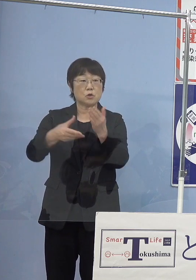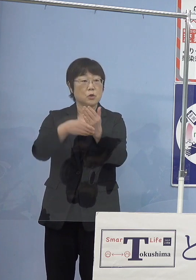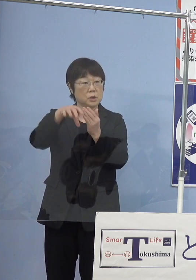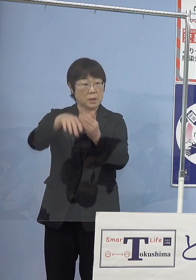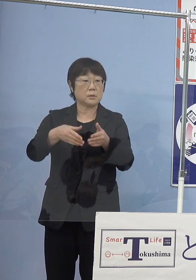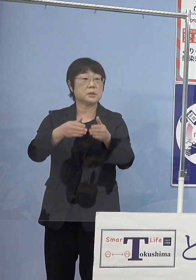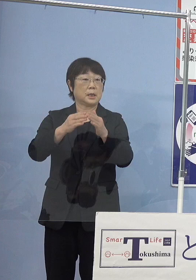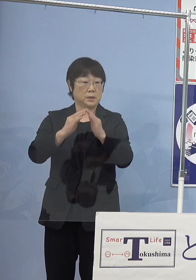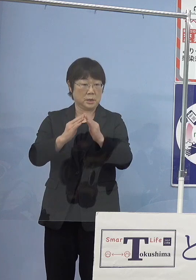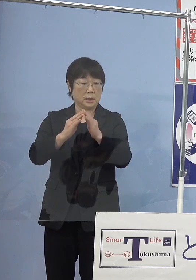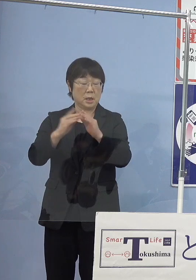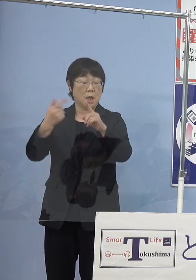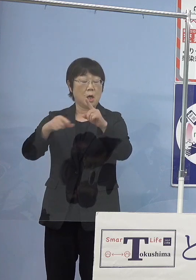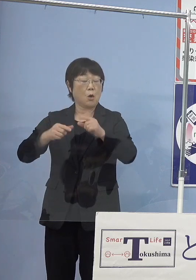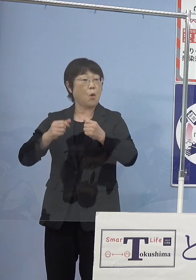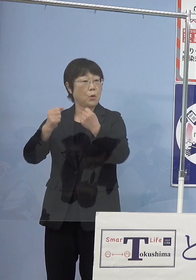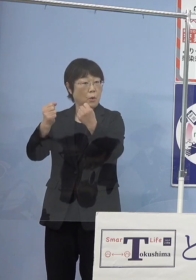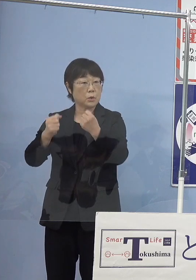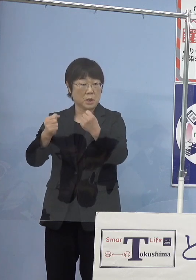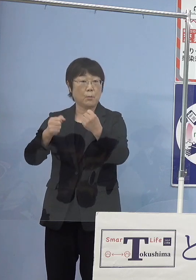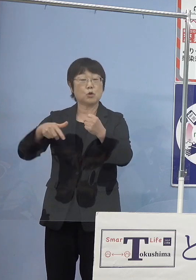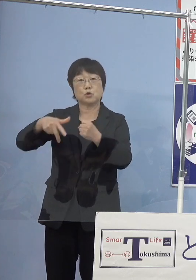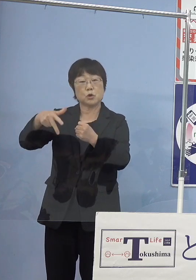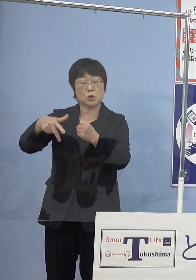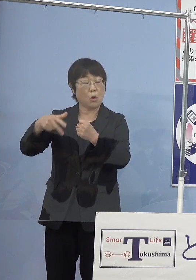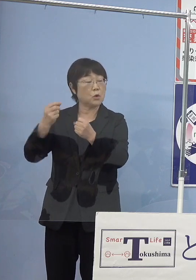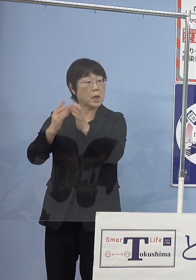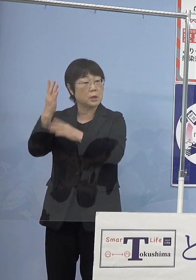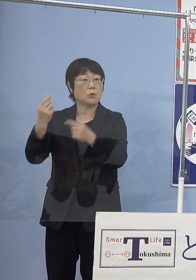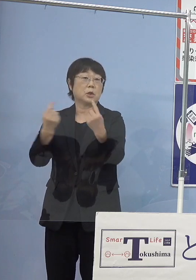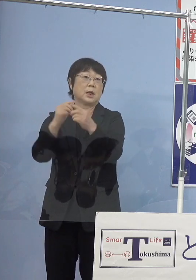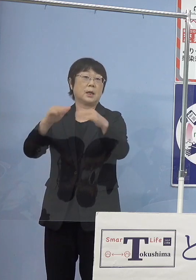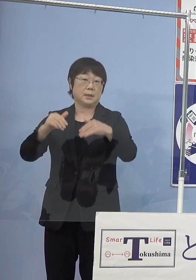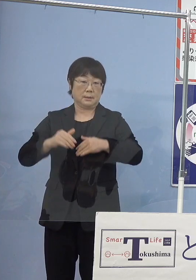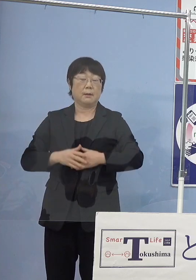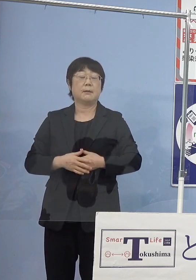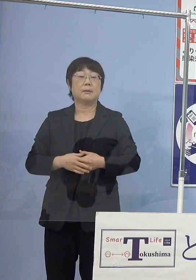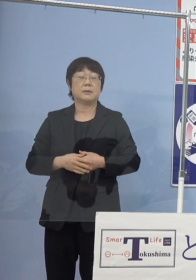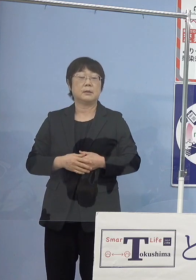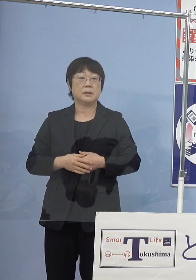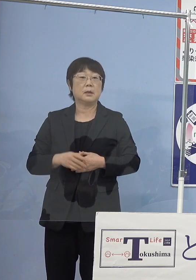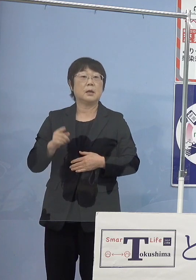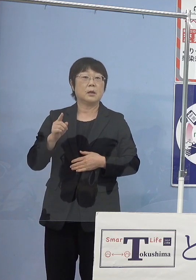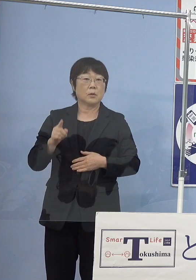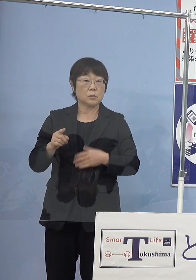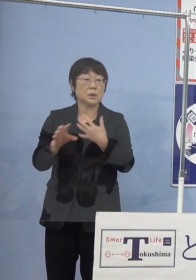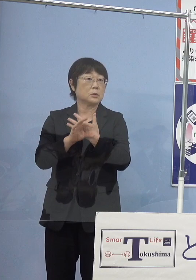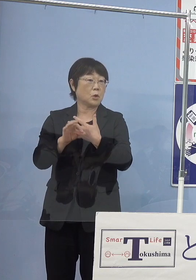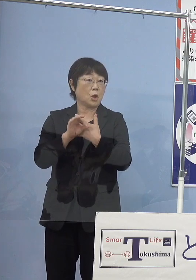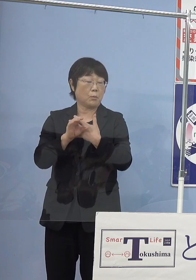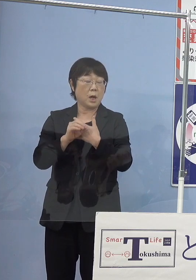公用車を水素燃料の自動車に変えているということですが こちらの例えばトヨタのMIRAIとか